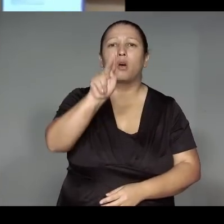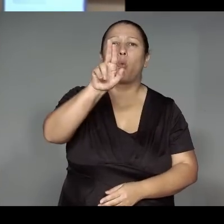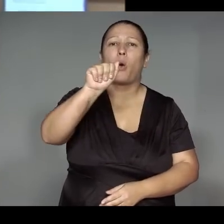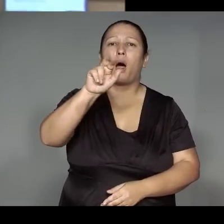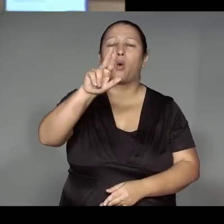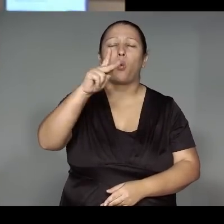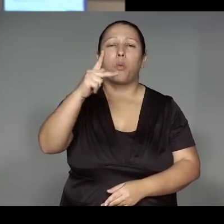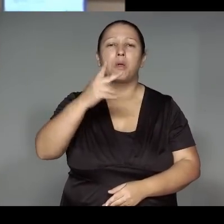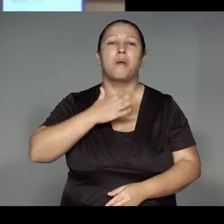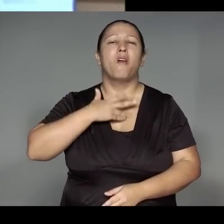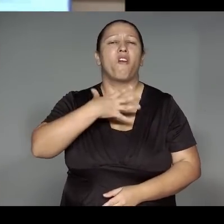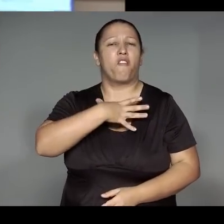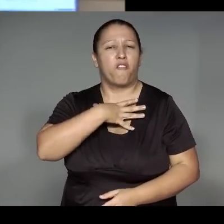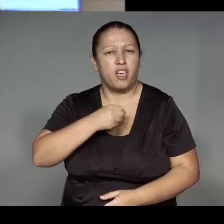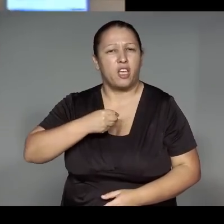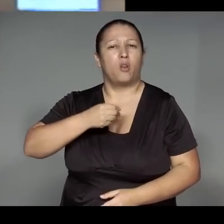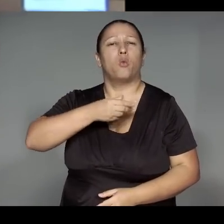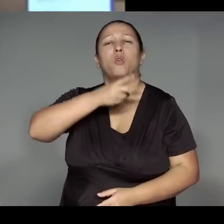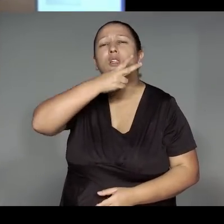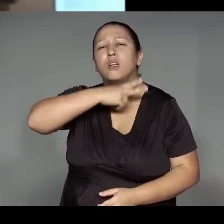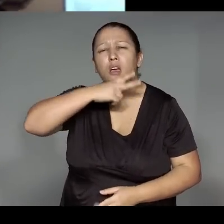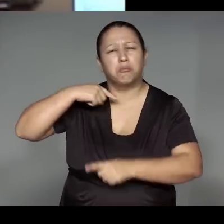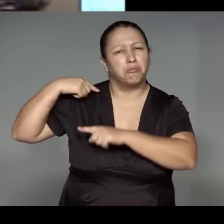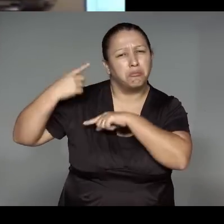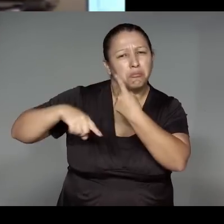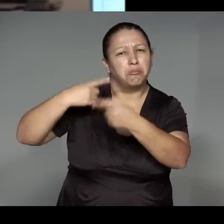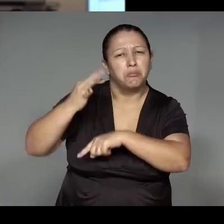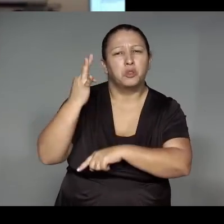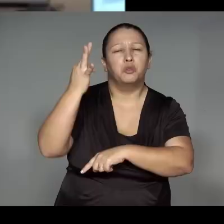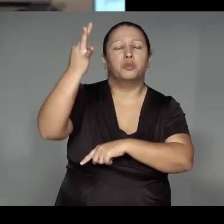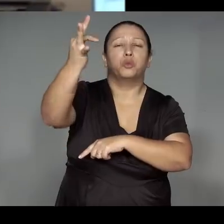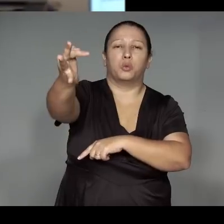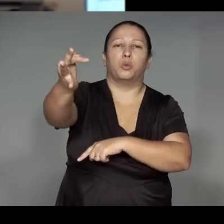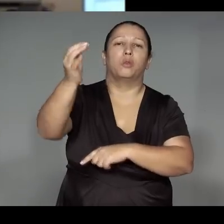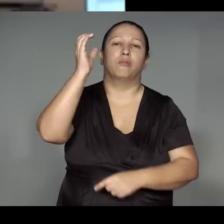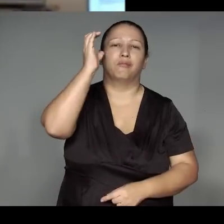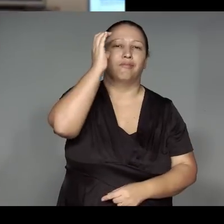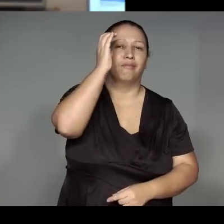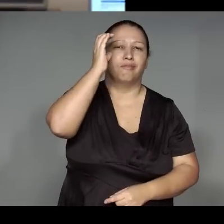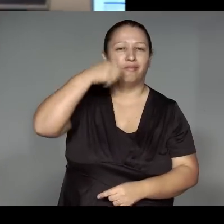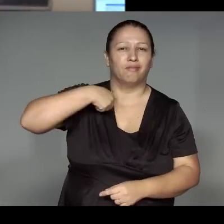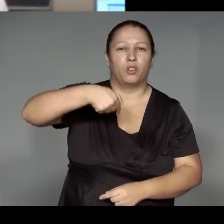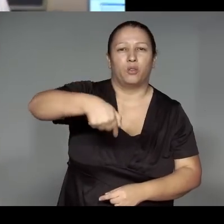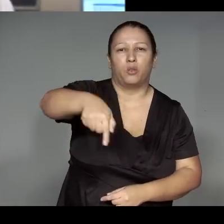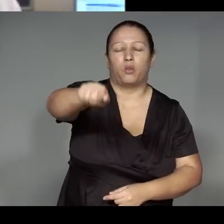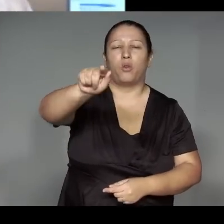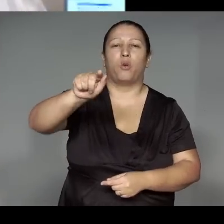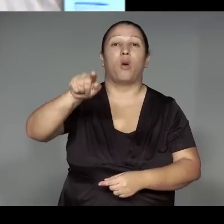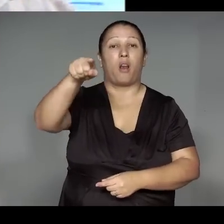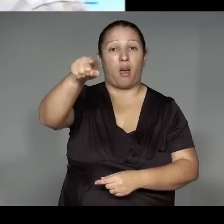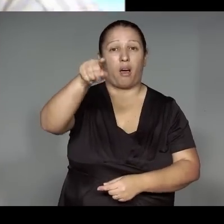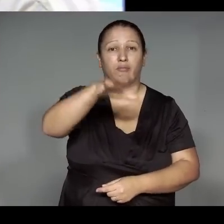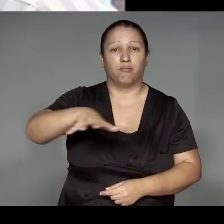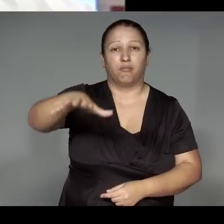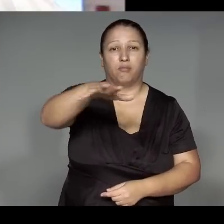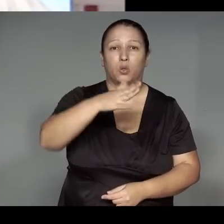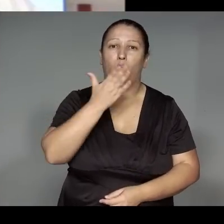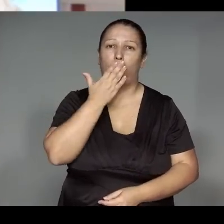para os filhos dos meus filhos, que virão ainda. Esse que vou buscar da aldeia Kamaiurá.